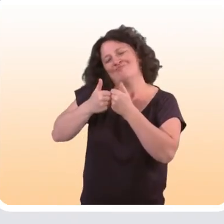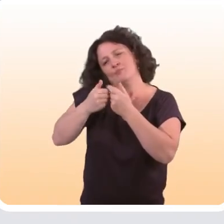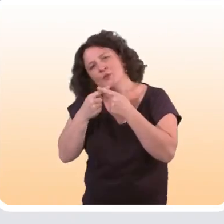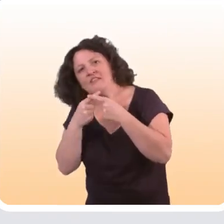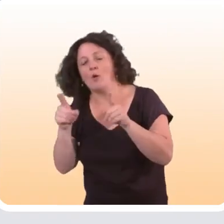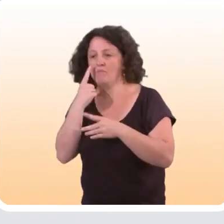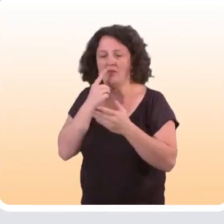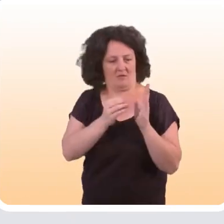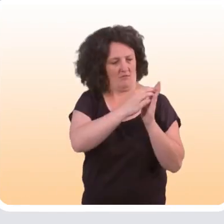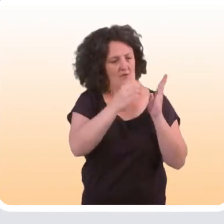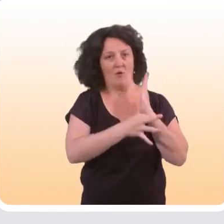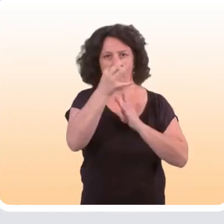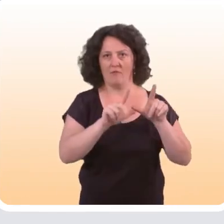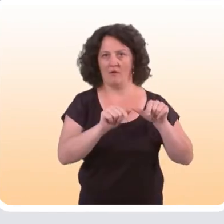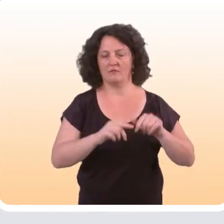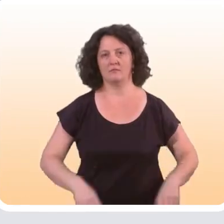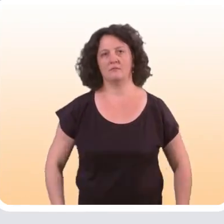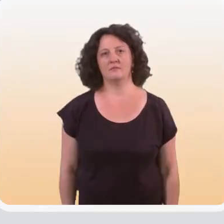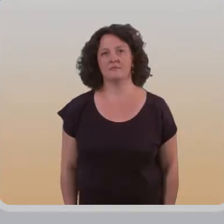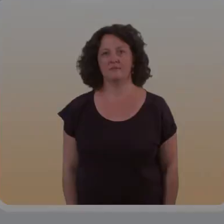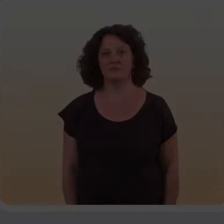mais ressort également dans cette revue de littérature.